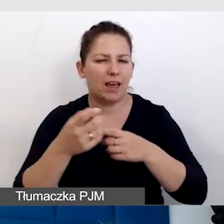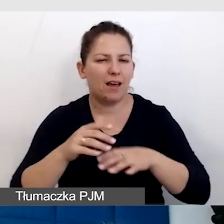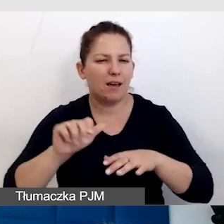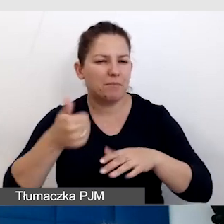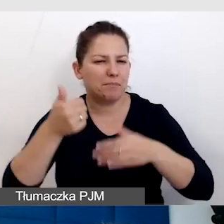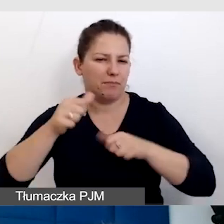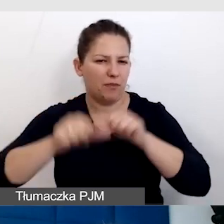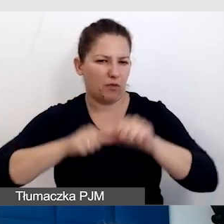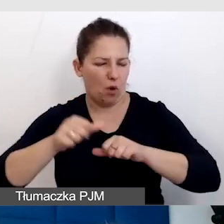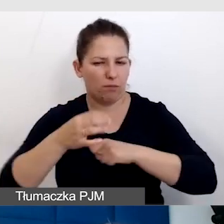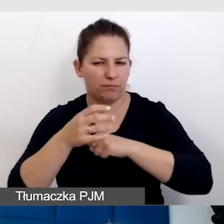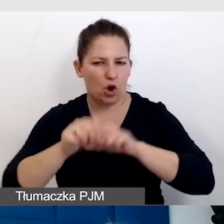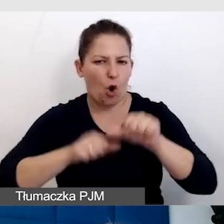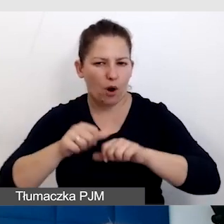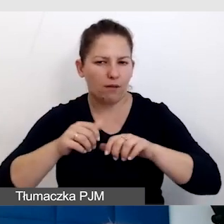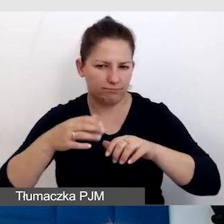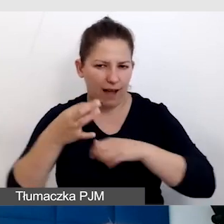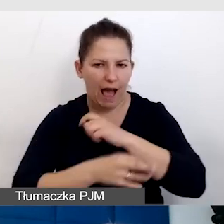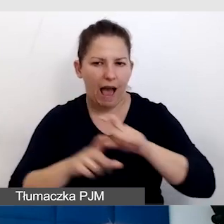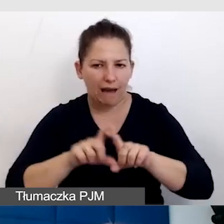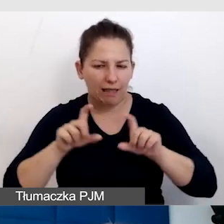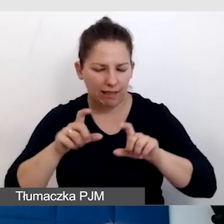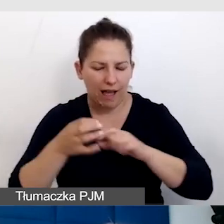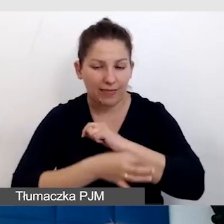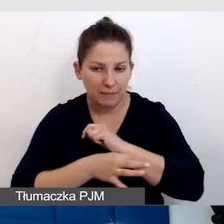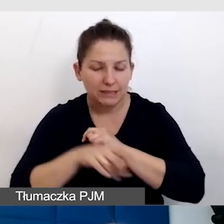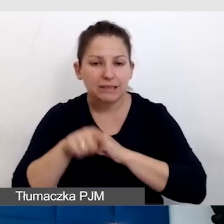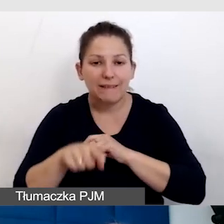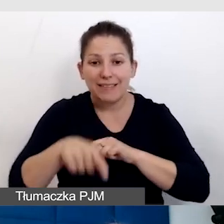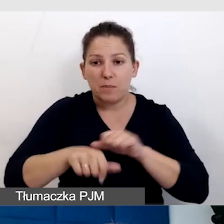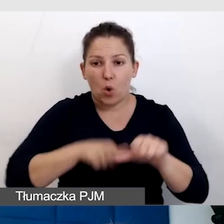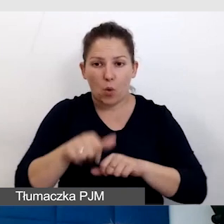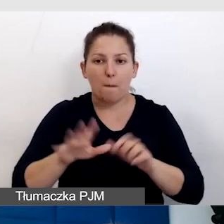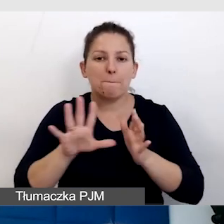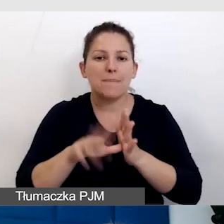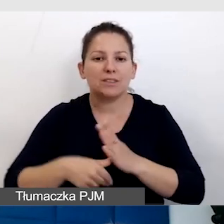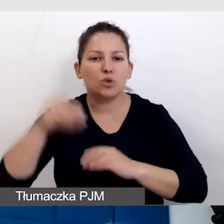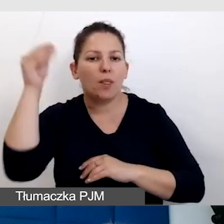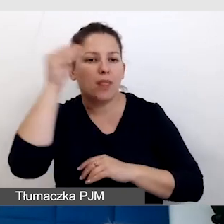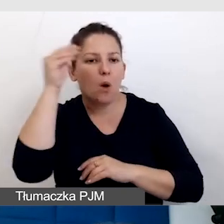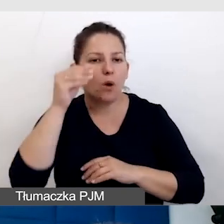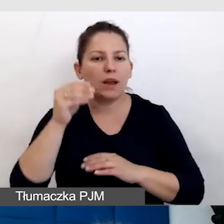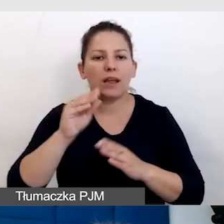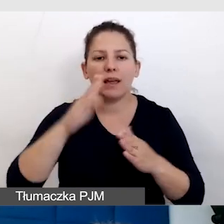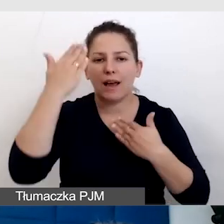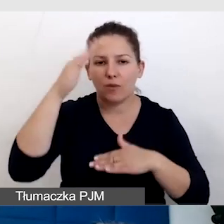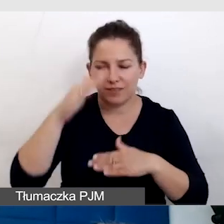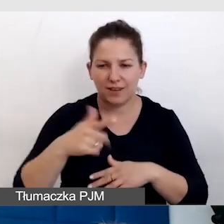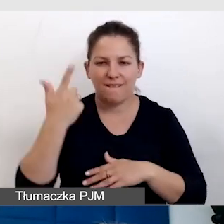którą organizujemy w tym roku w ramach Miasto Nauki - Katowice 2024